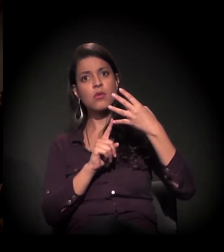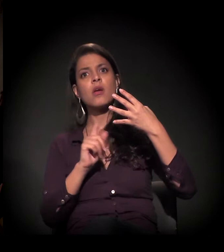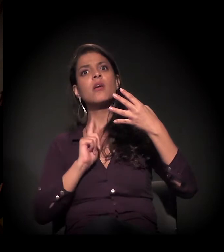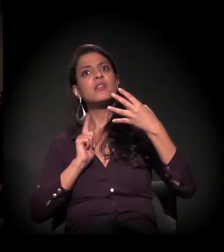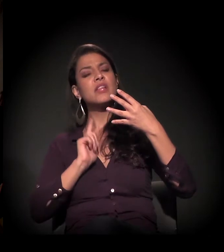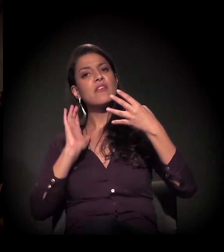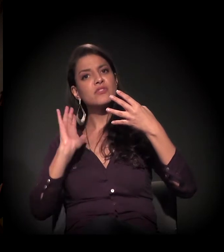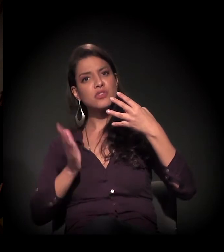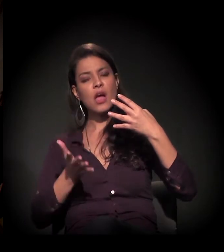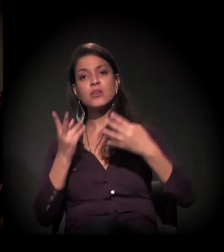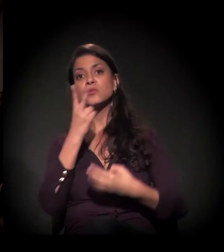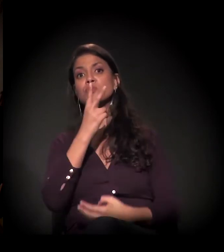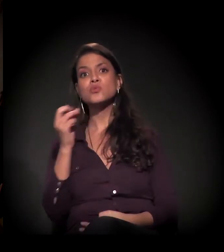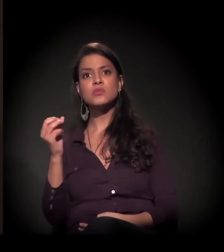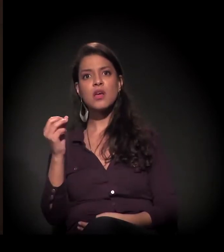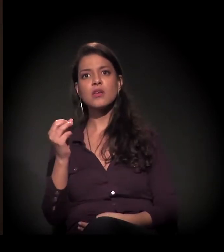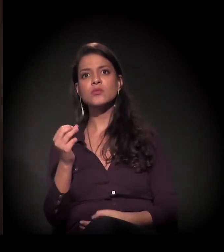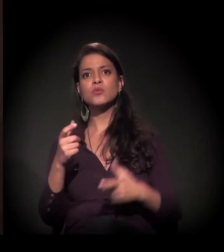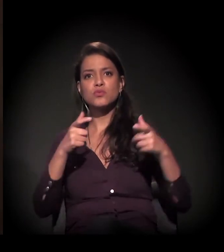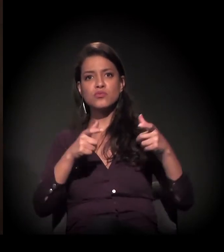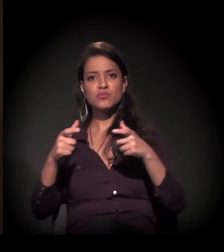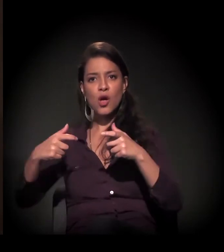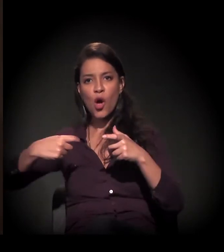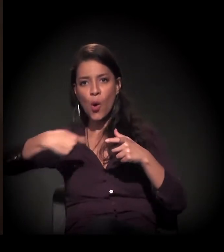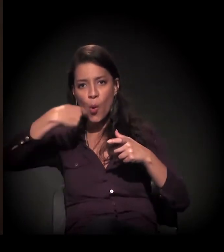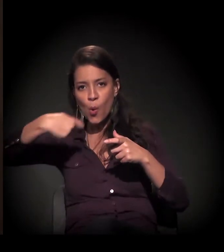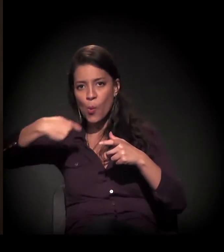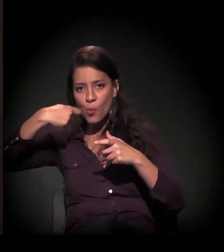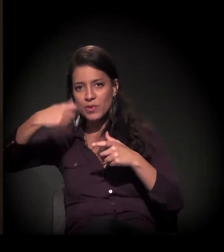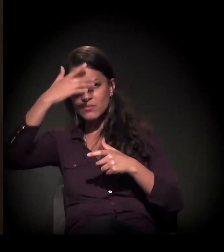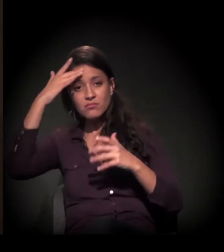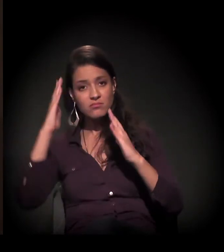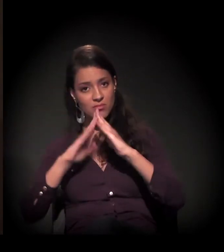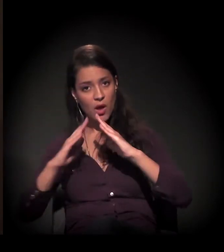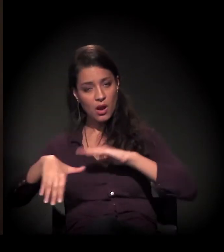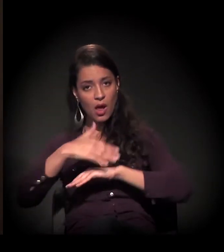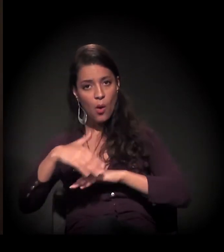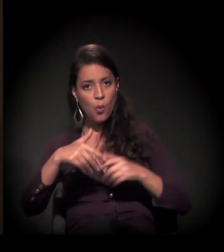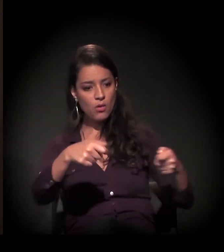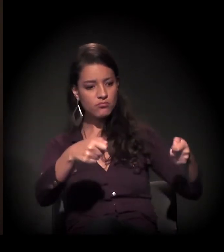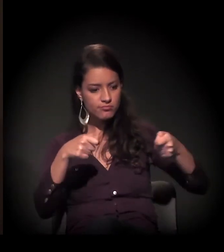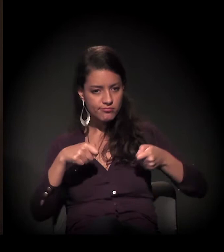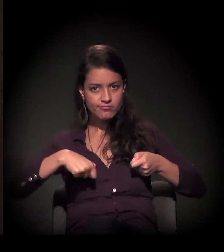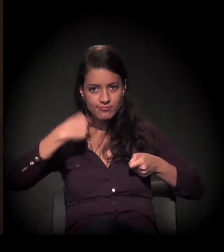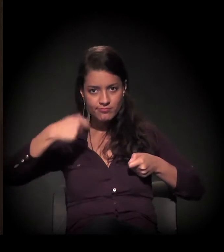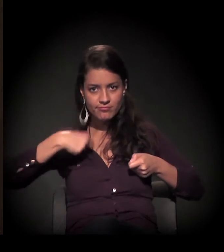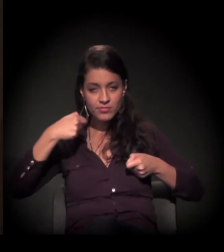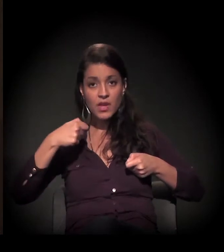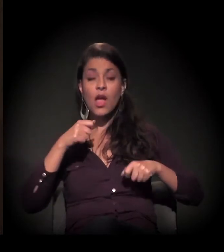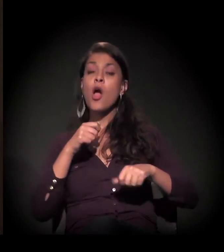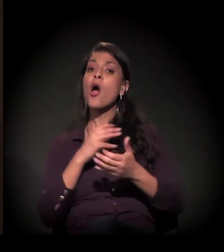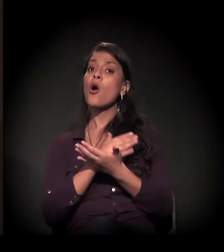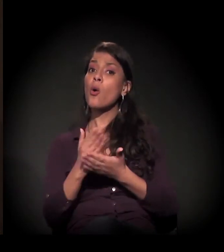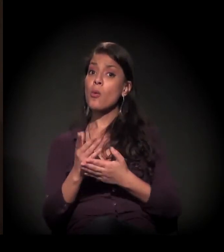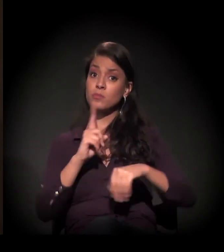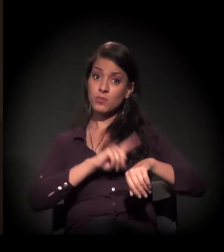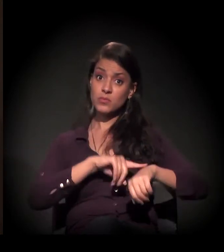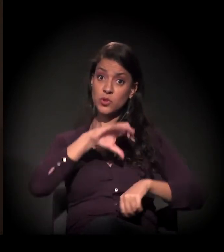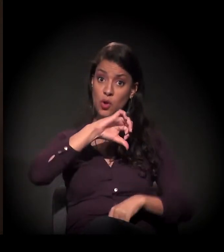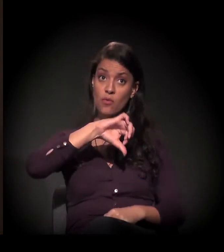mais de 200 refeições para os moradores de rua. E tem uma ação completa que começa às 9 horas da manhã e termina 10,